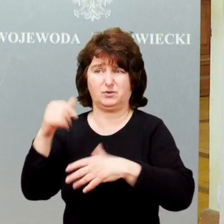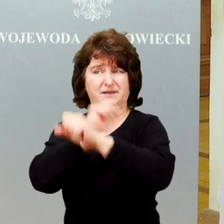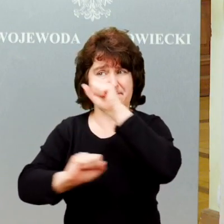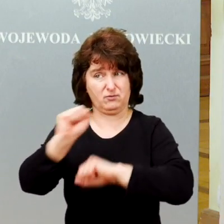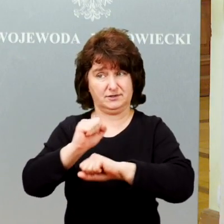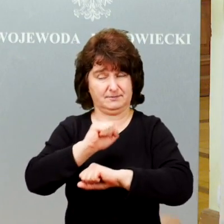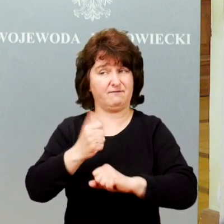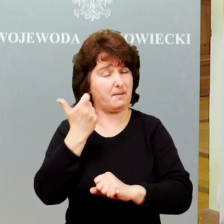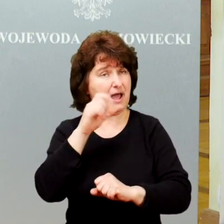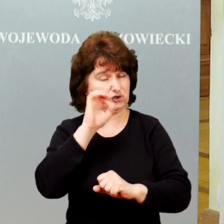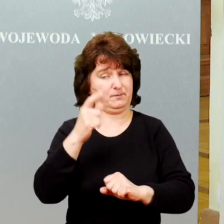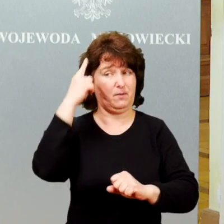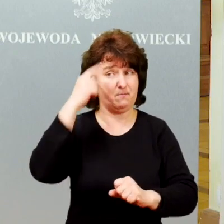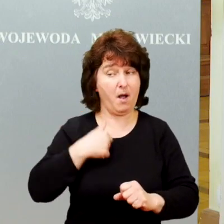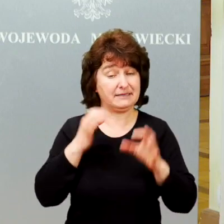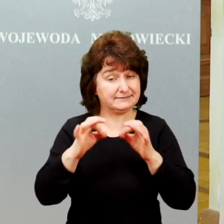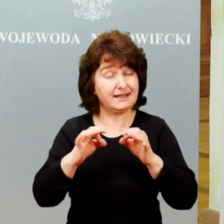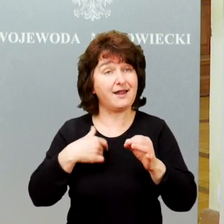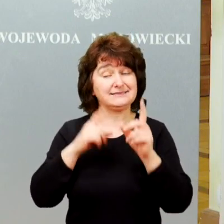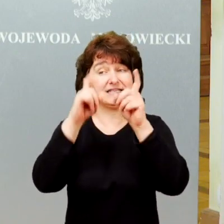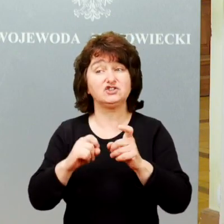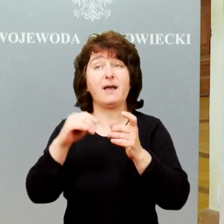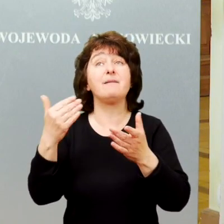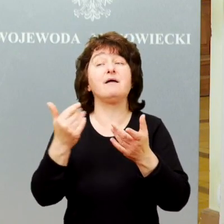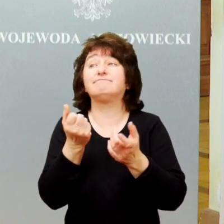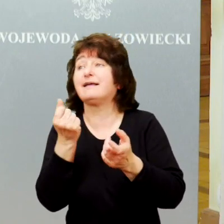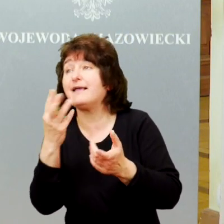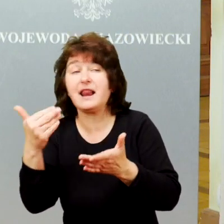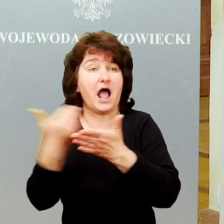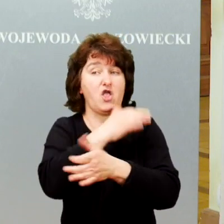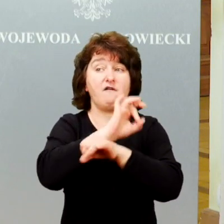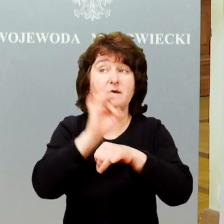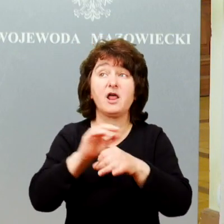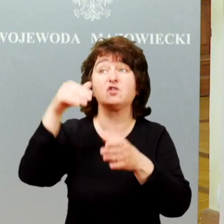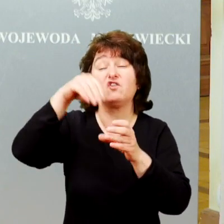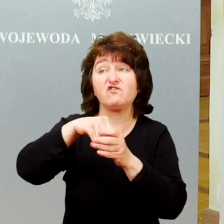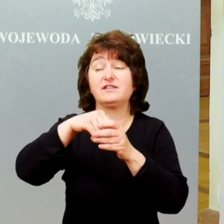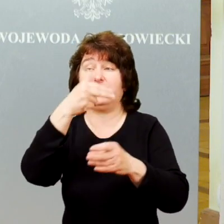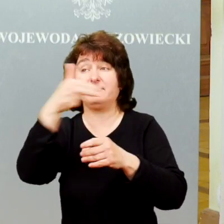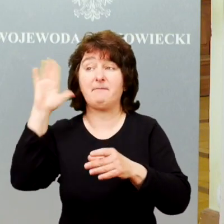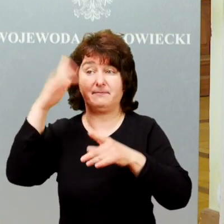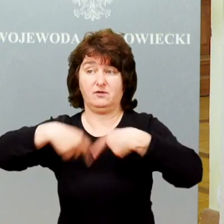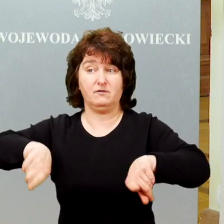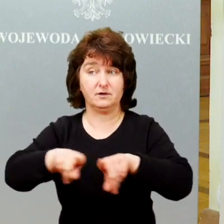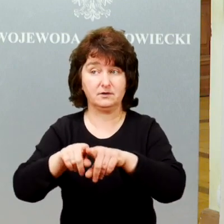Teraz zaczynamy kilka nowych projektów, które w tym obszarze będą realizowane.